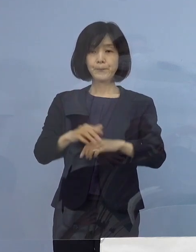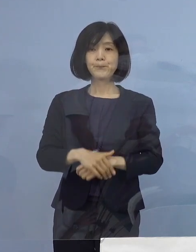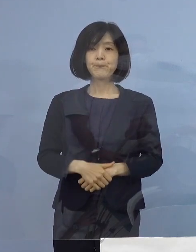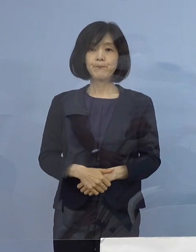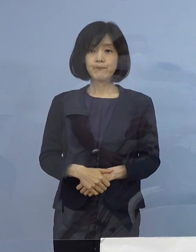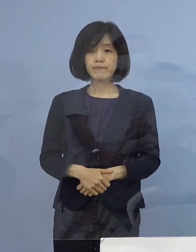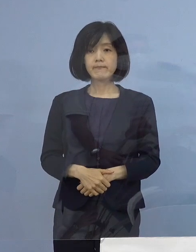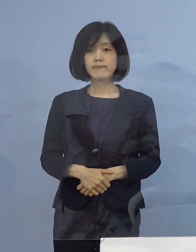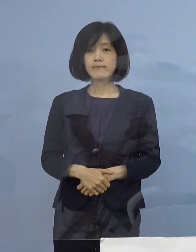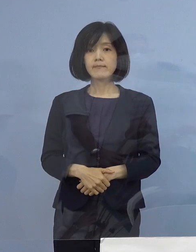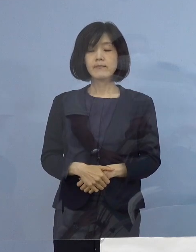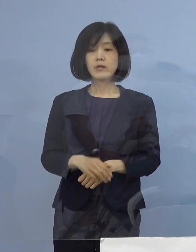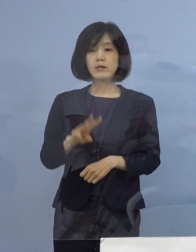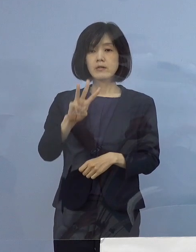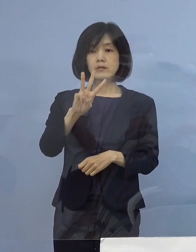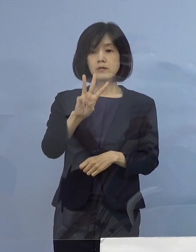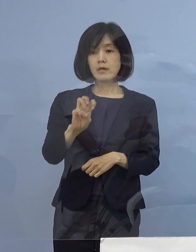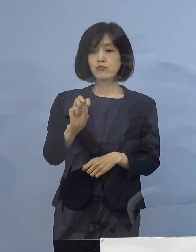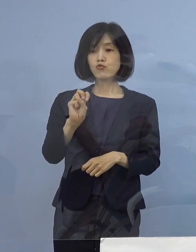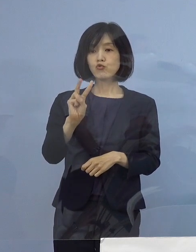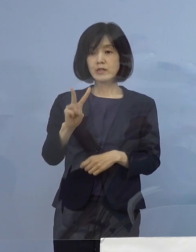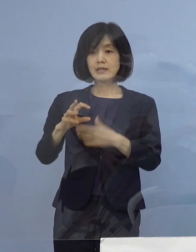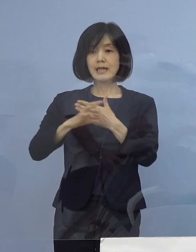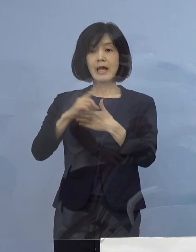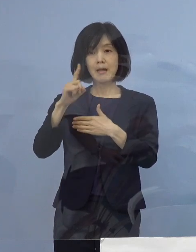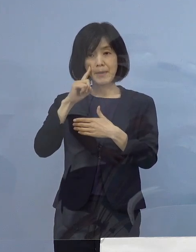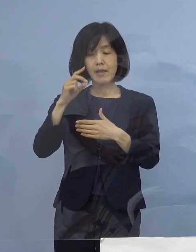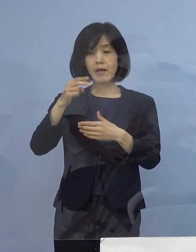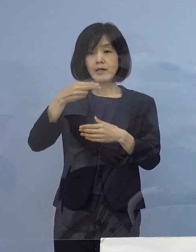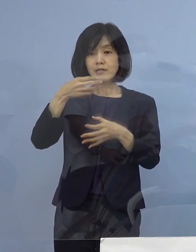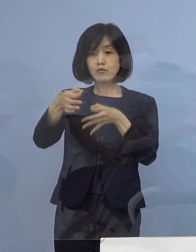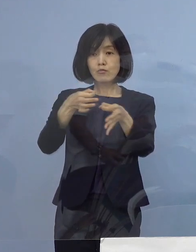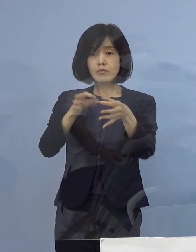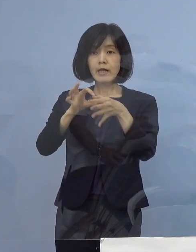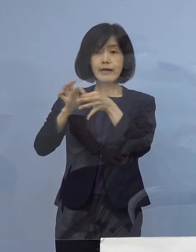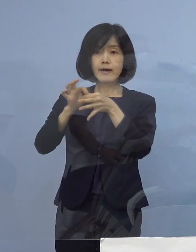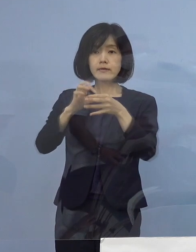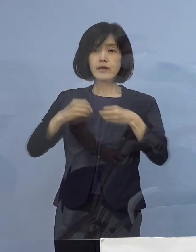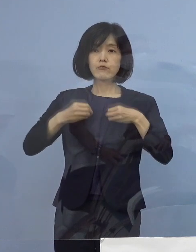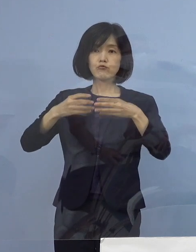まずは「32例目飲食店関連クラスター」 についてであります